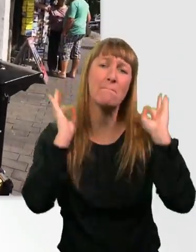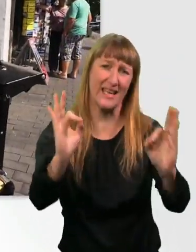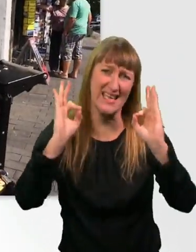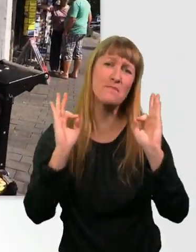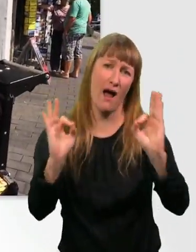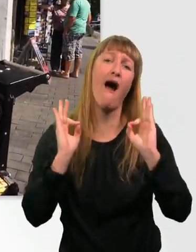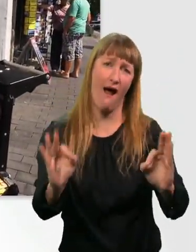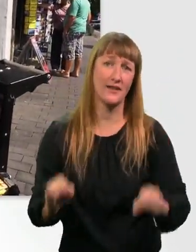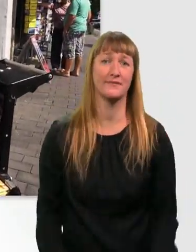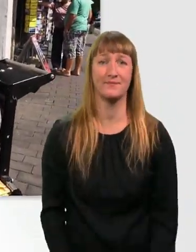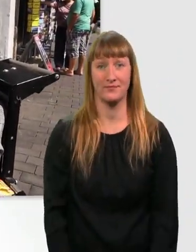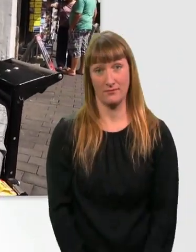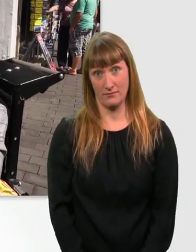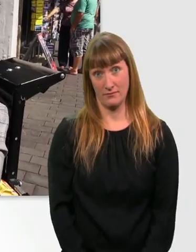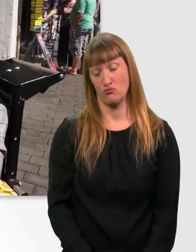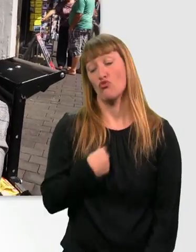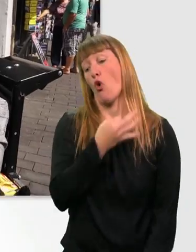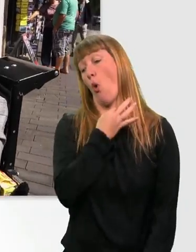Ist ja nicht so, dass ich Hunger hätte oder so, ne?